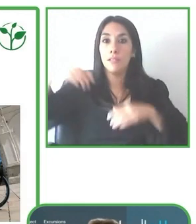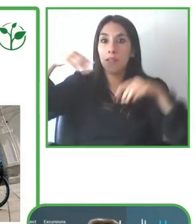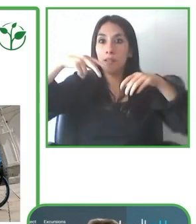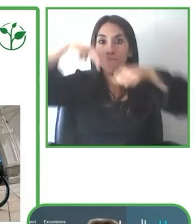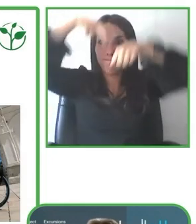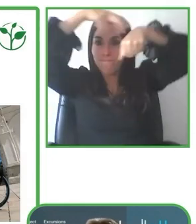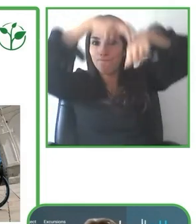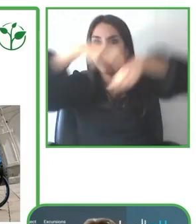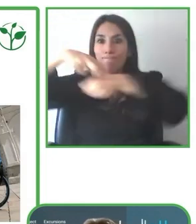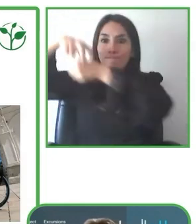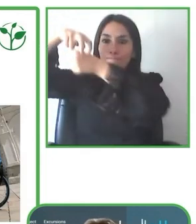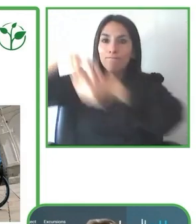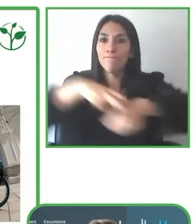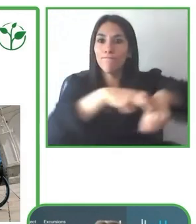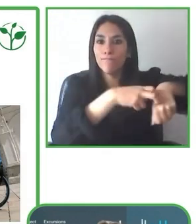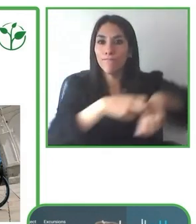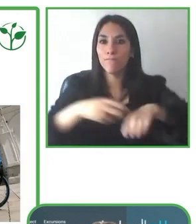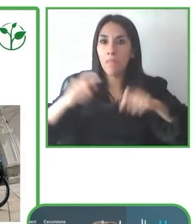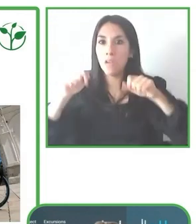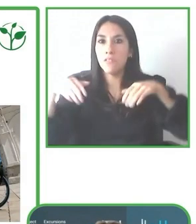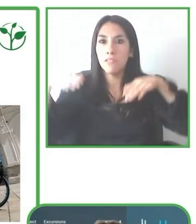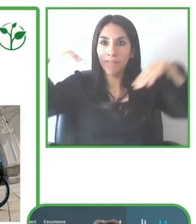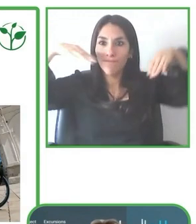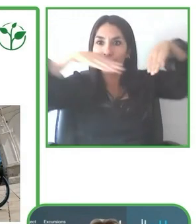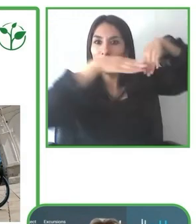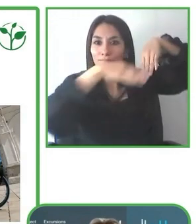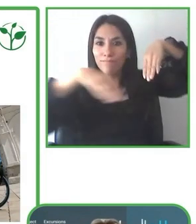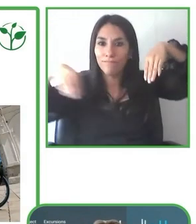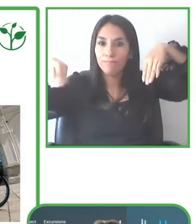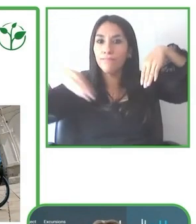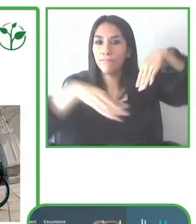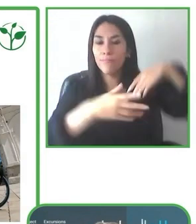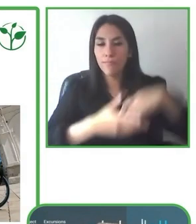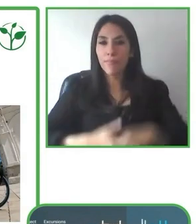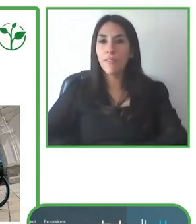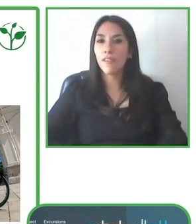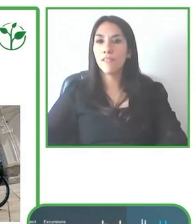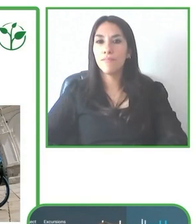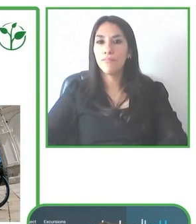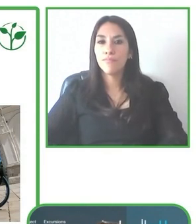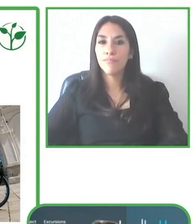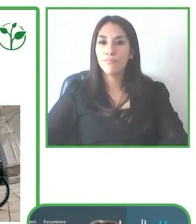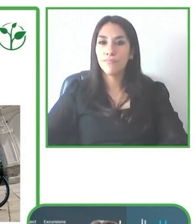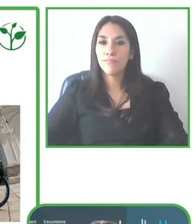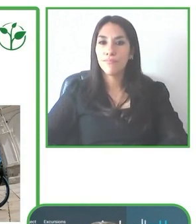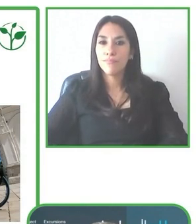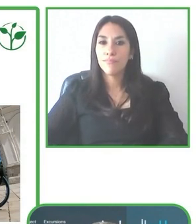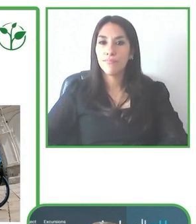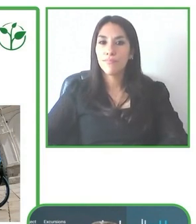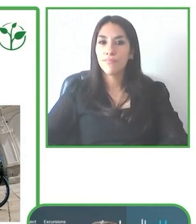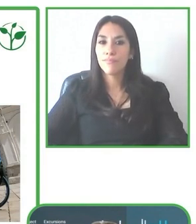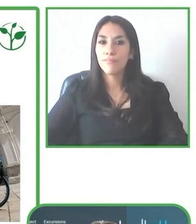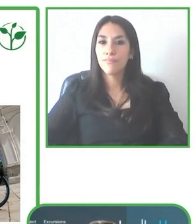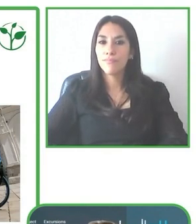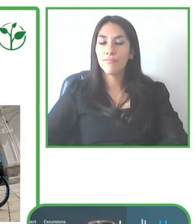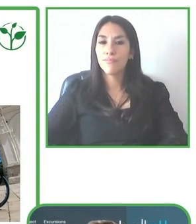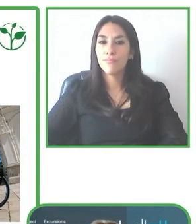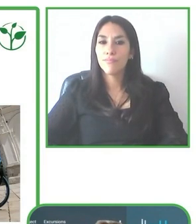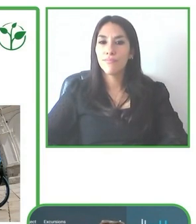Bueno, el tema de la sostenibilidad es un eje que manejamos en LatinAmerica for All donde